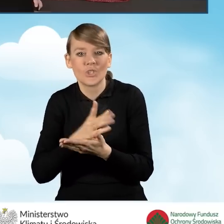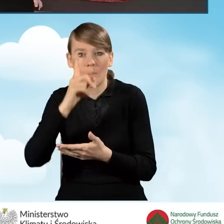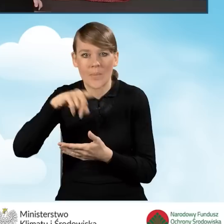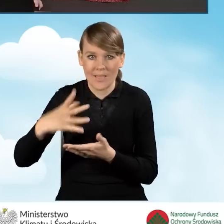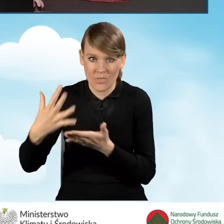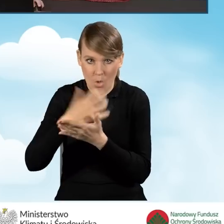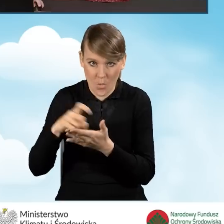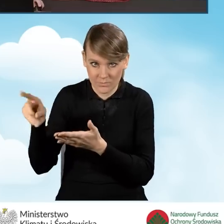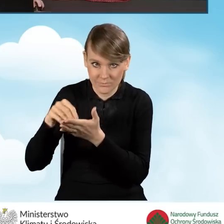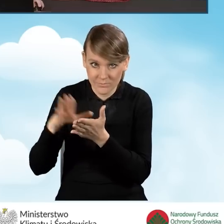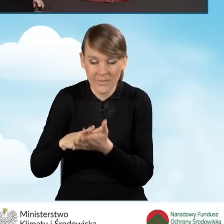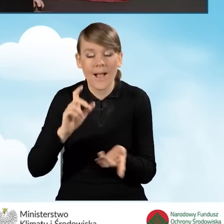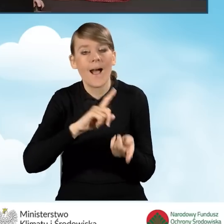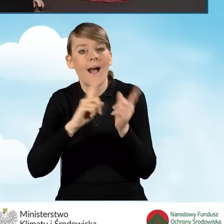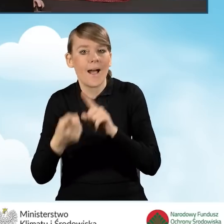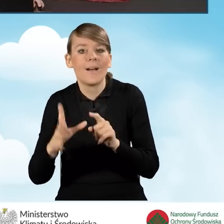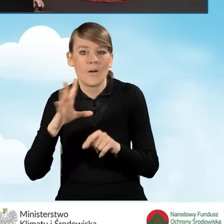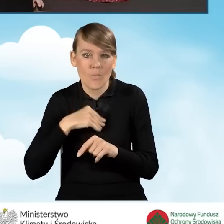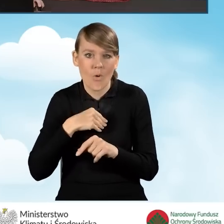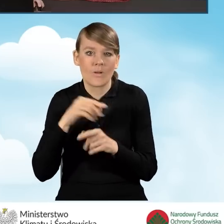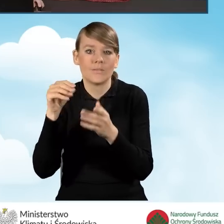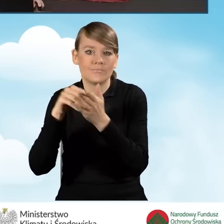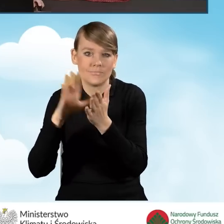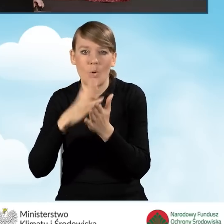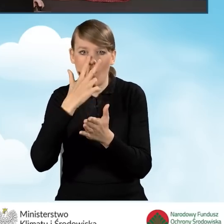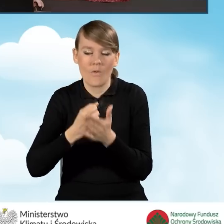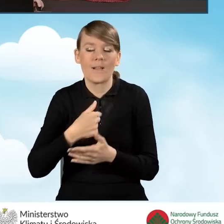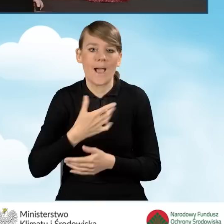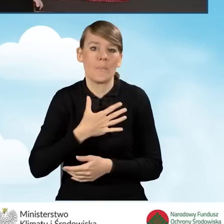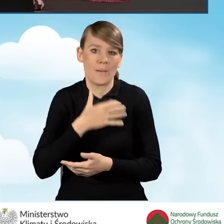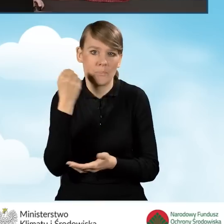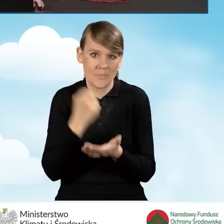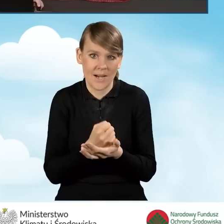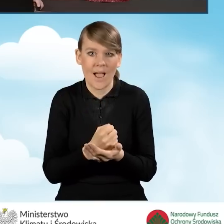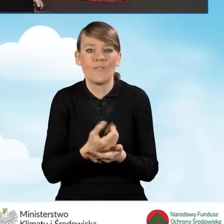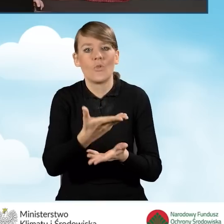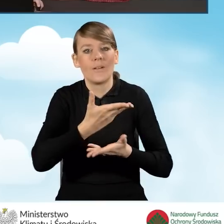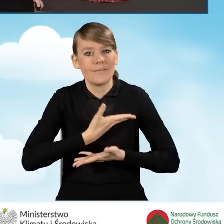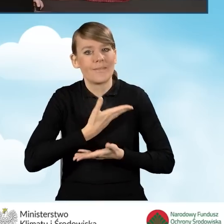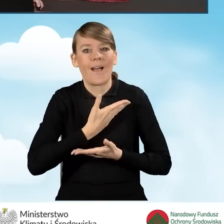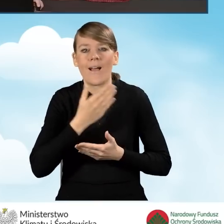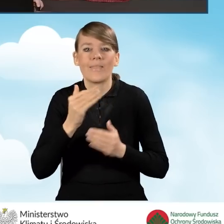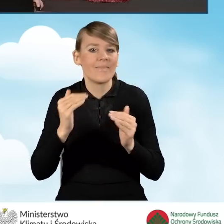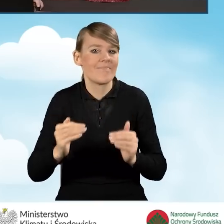w tym polu bądź też możemy zaznaczyć oświadczenie, że jesteśmy uprawnieni do uzyskania najwyższego poziomu dofinansowania